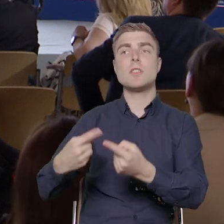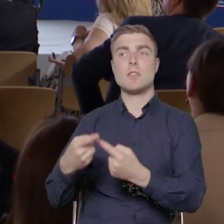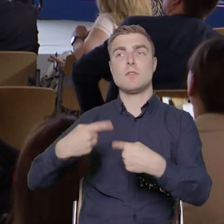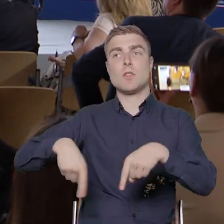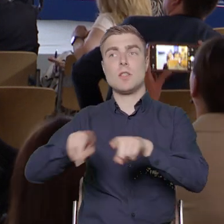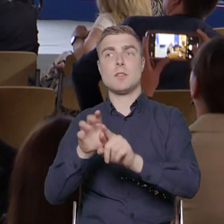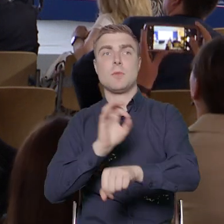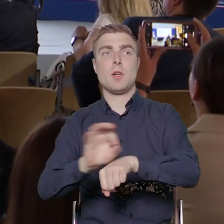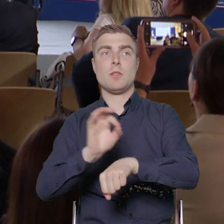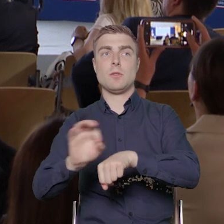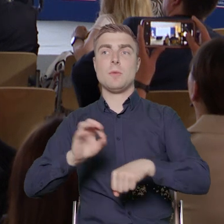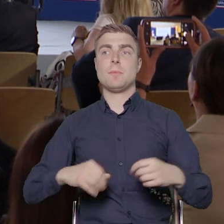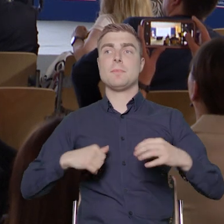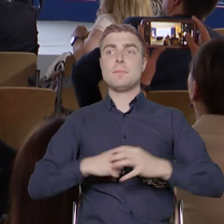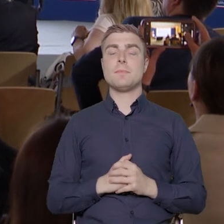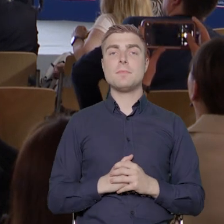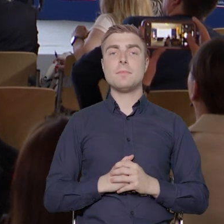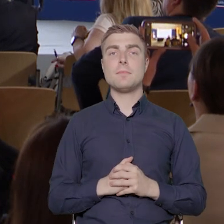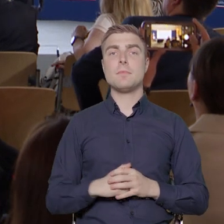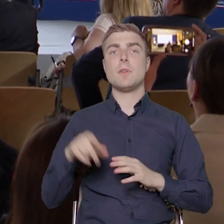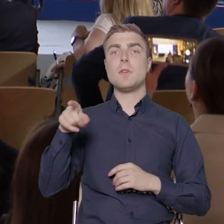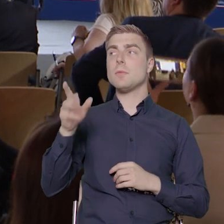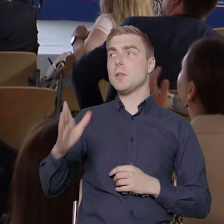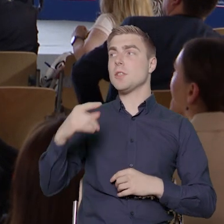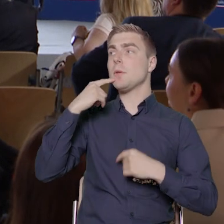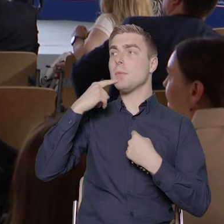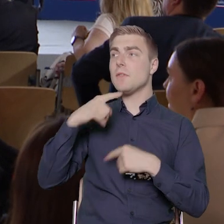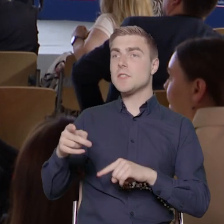Z czym to się wiąże? Ten podmiot będzie musiał zrekrutować